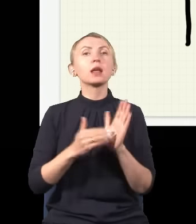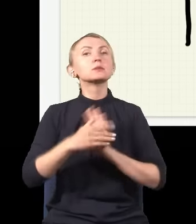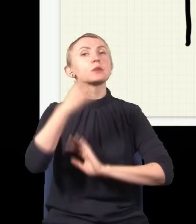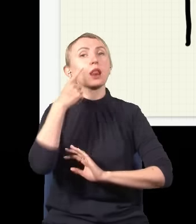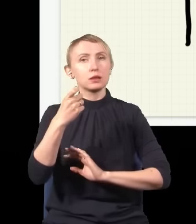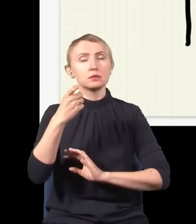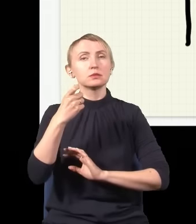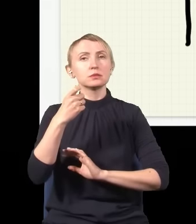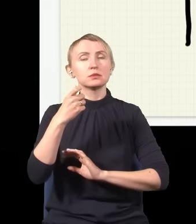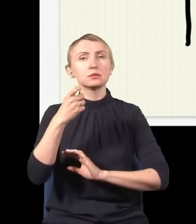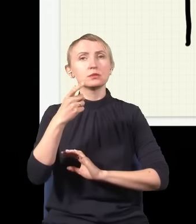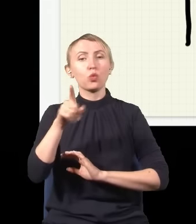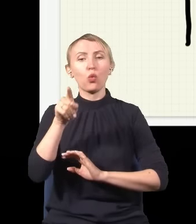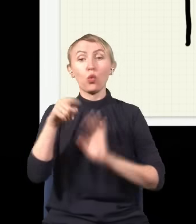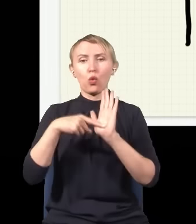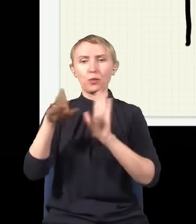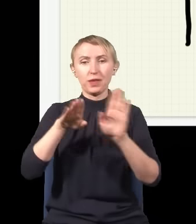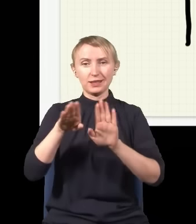że w to miejsce też dociera